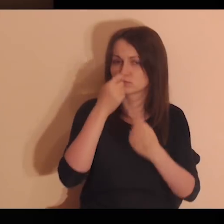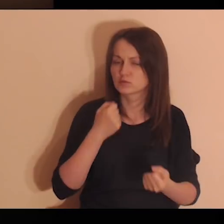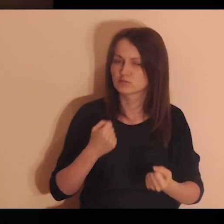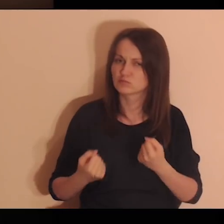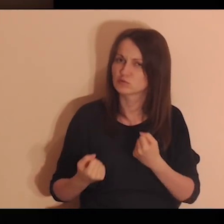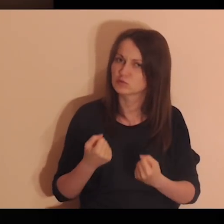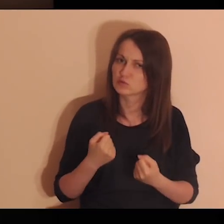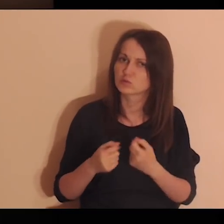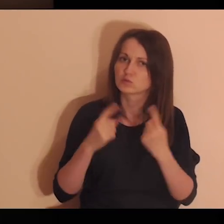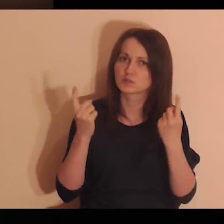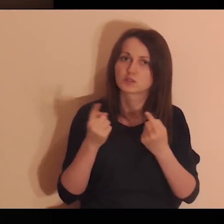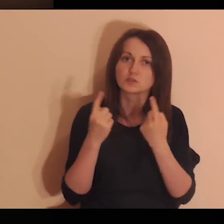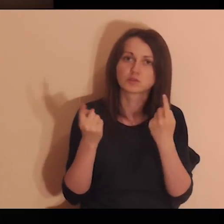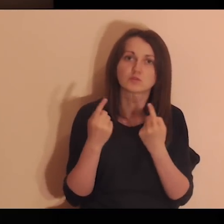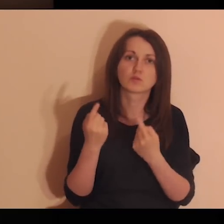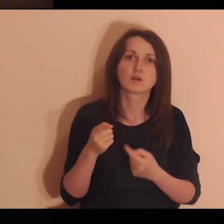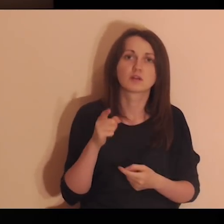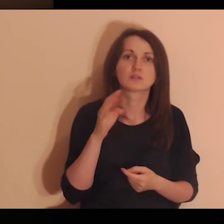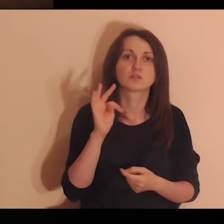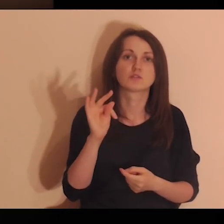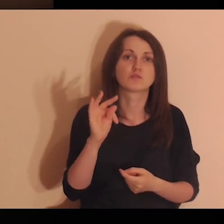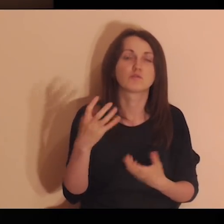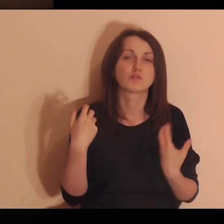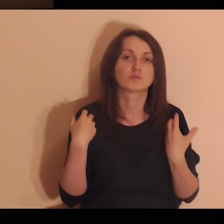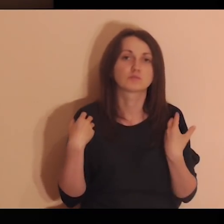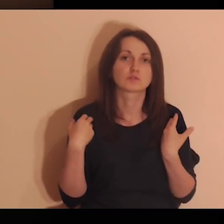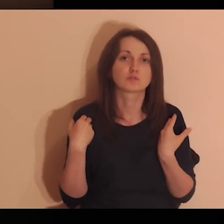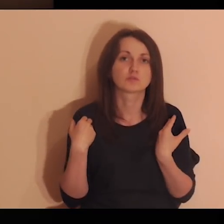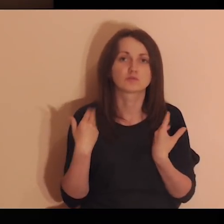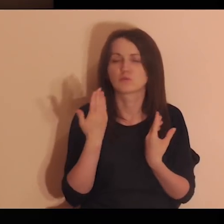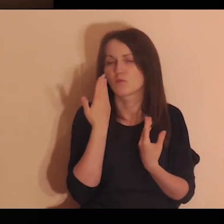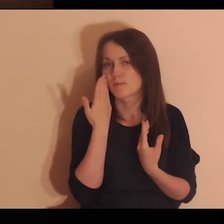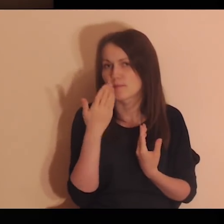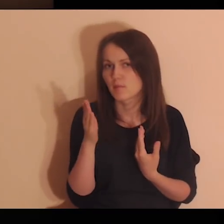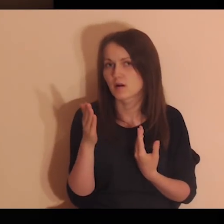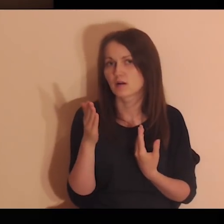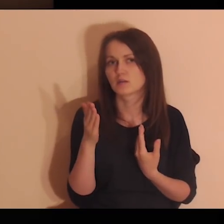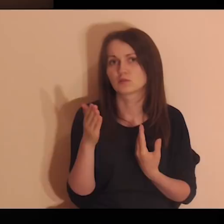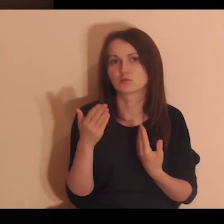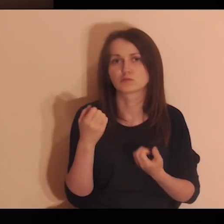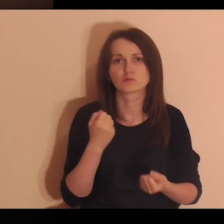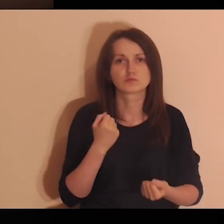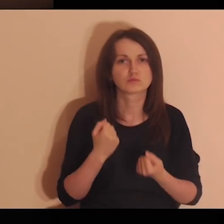Pomyśl o trudnych momentach w twoim życiu, tych najtrudniejszych.